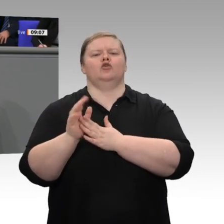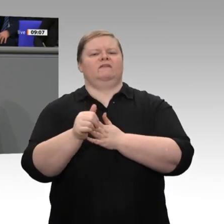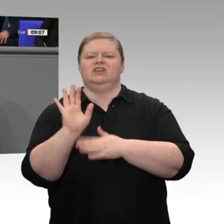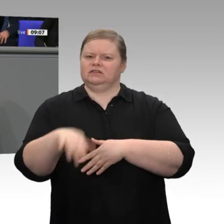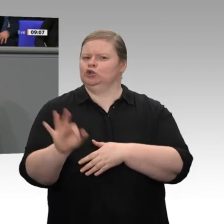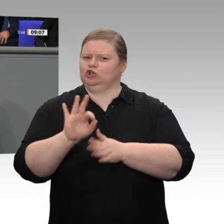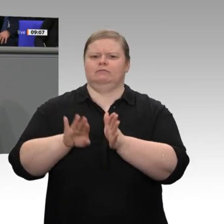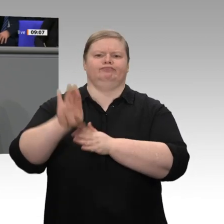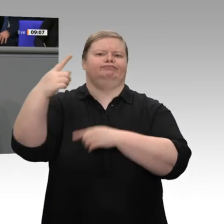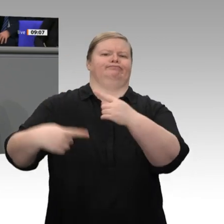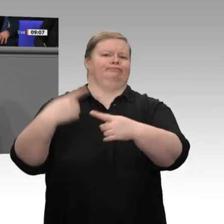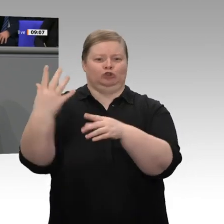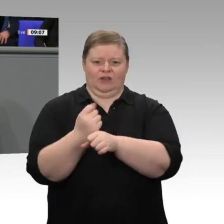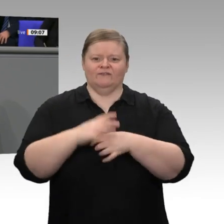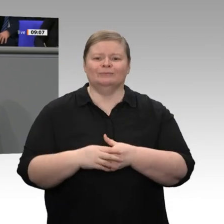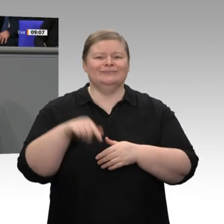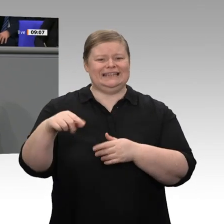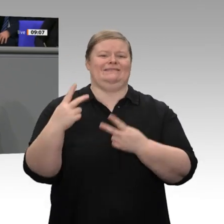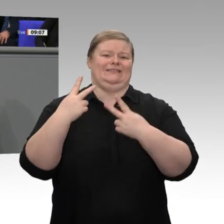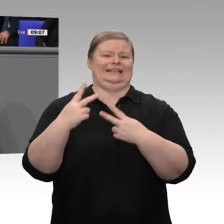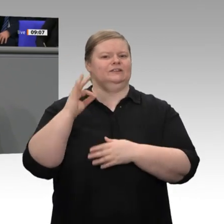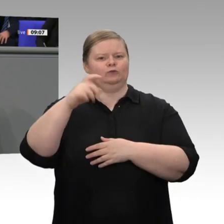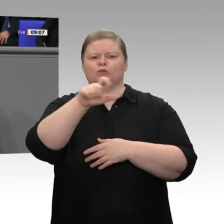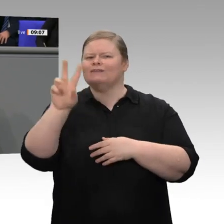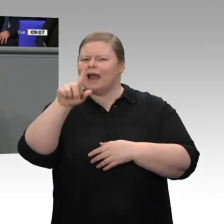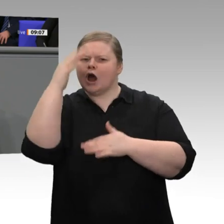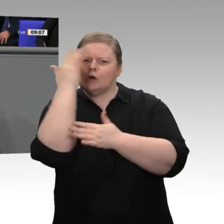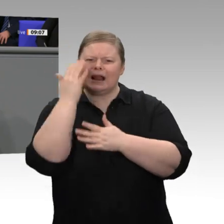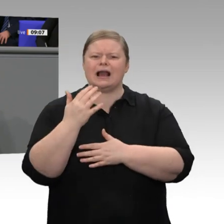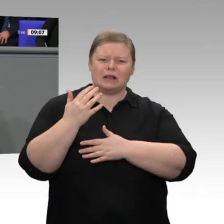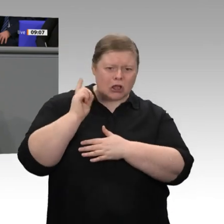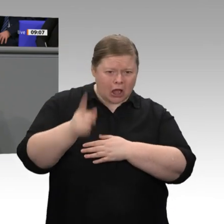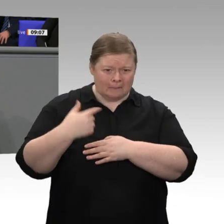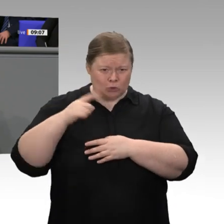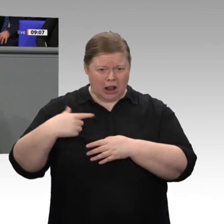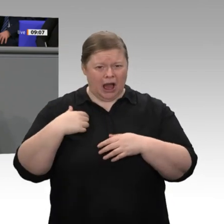neue Mitarbeiterinnen und Mitarbeiter einstellen sollen, weil ihre Auftragsbücher immer